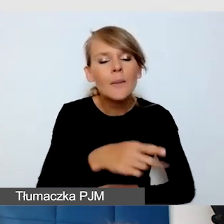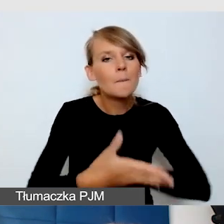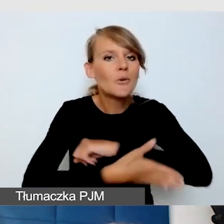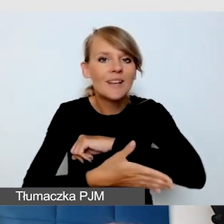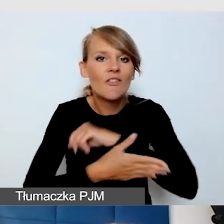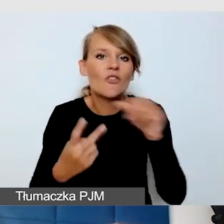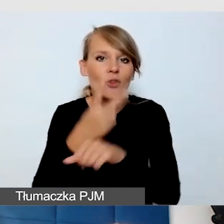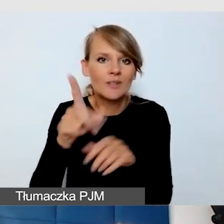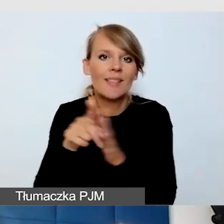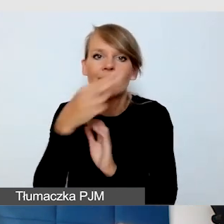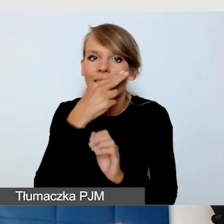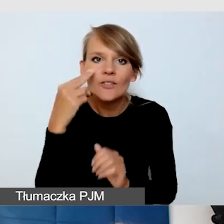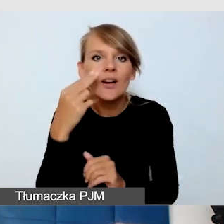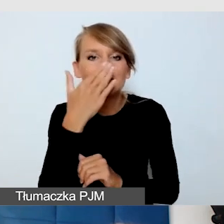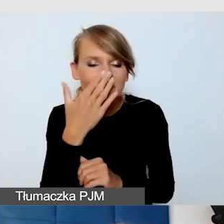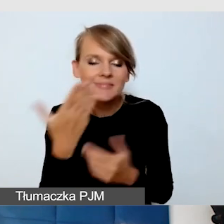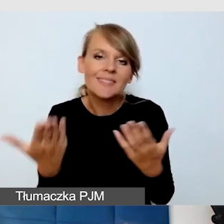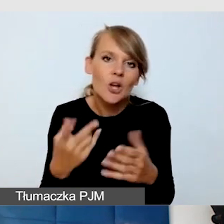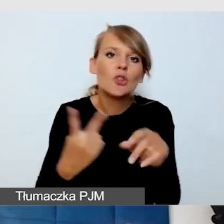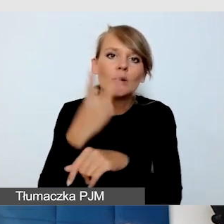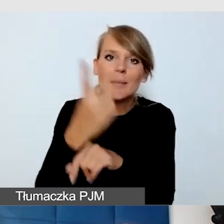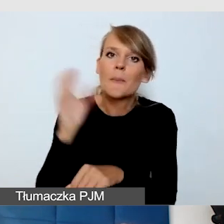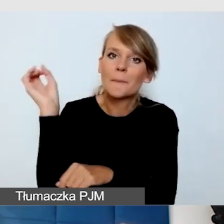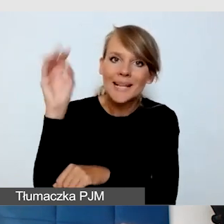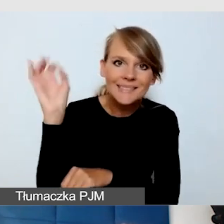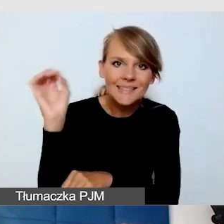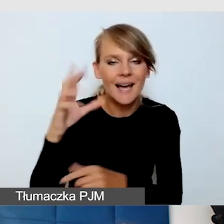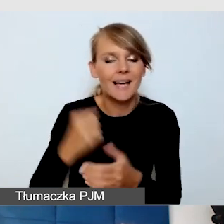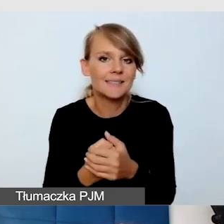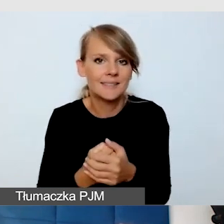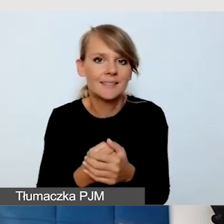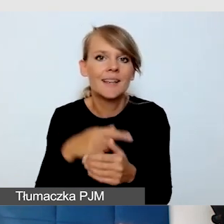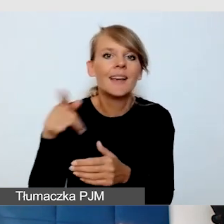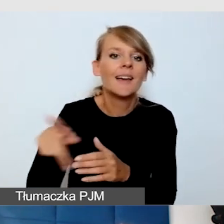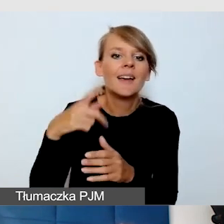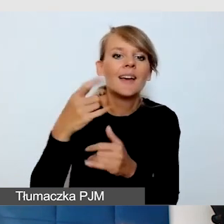jest oczywiście dostępność prezentacji multimedialnych,